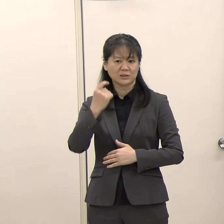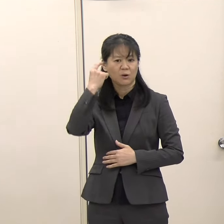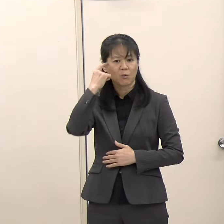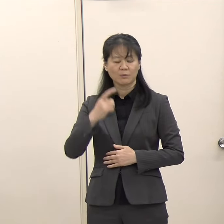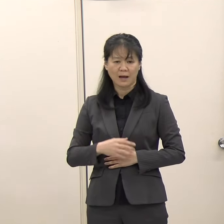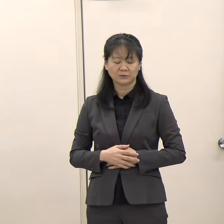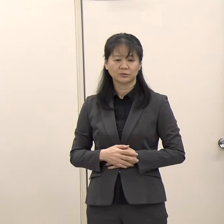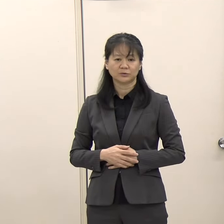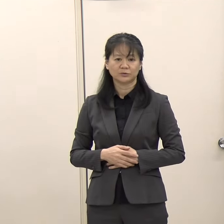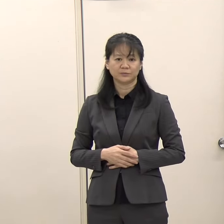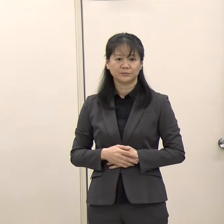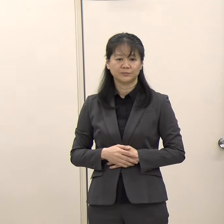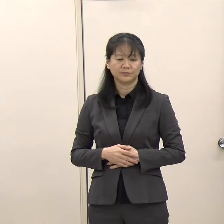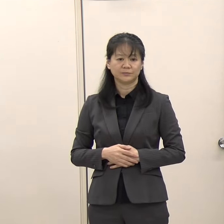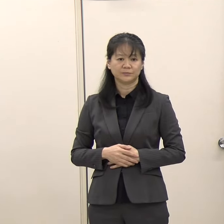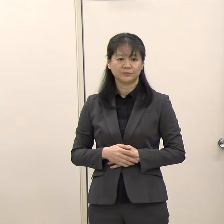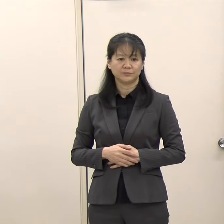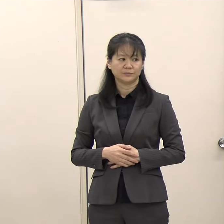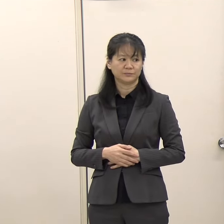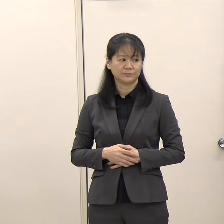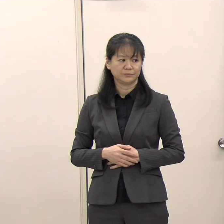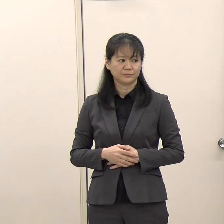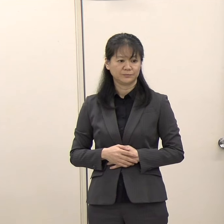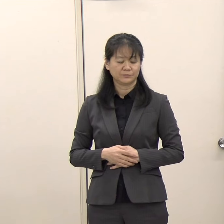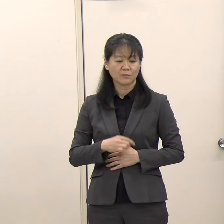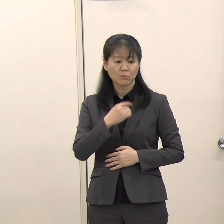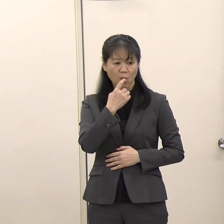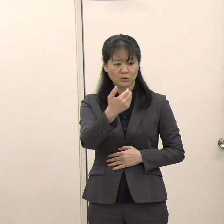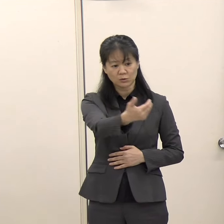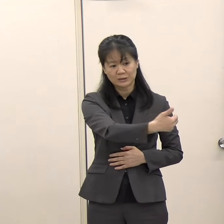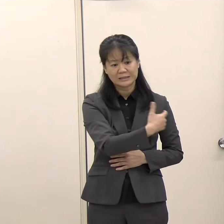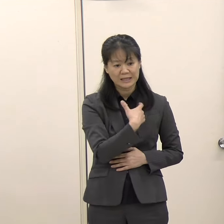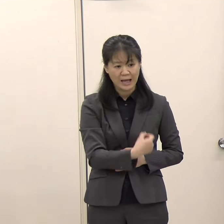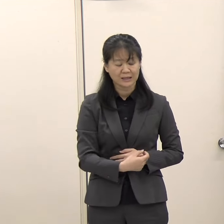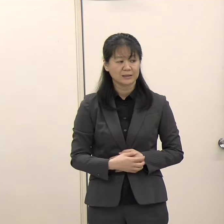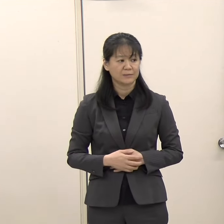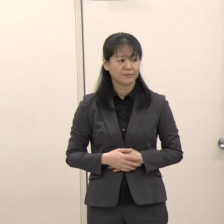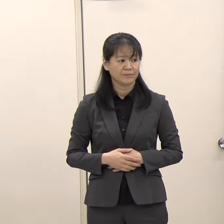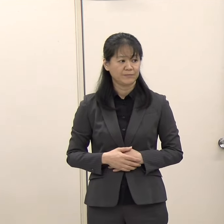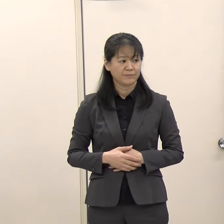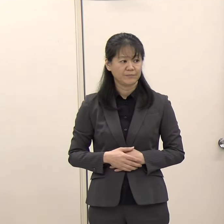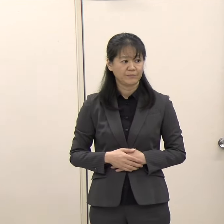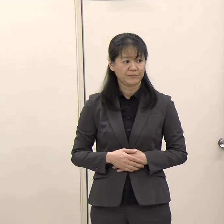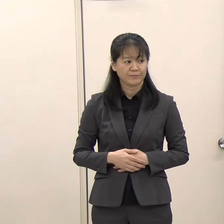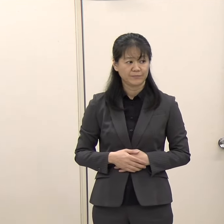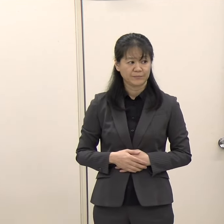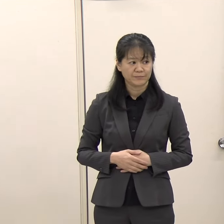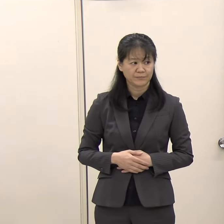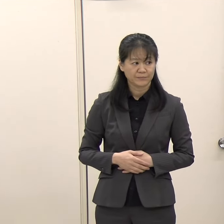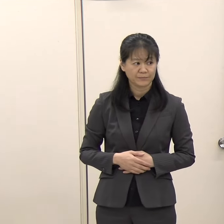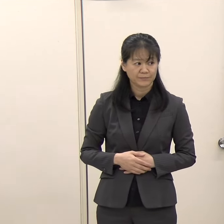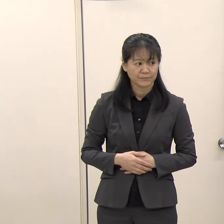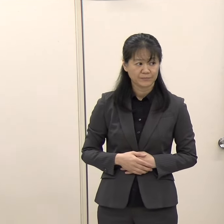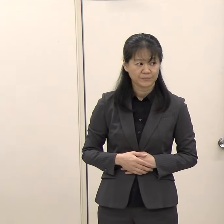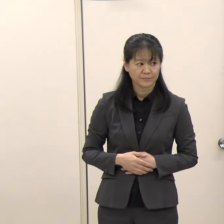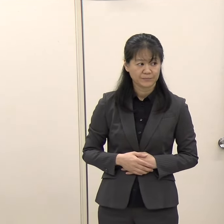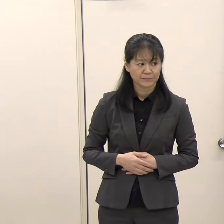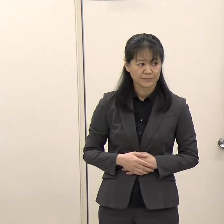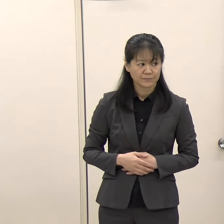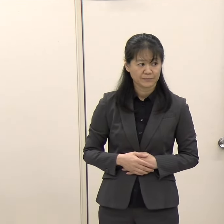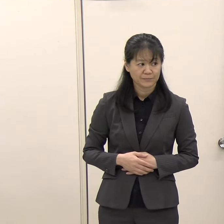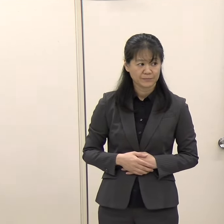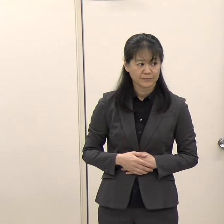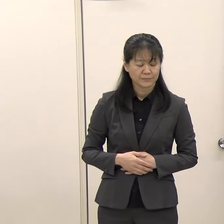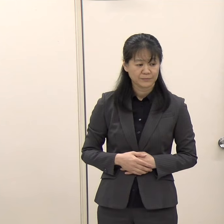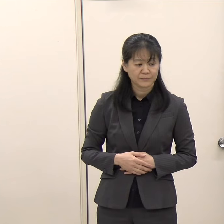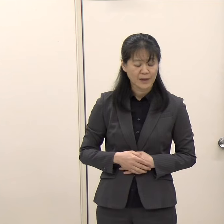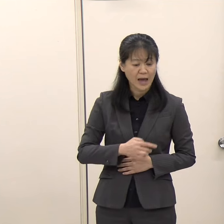（朝日新聞）知事御自身も知事選の際に色々な政党から推薦を受けていらっしゃったと思うのですが、